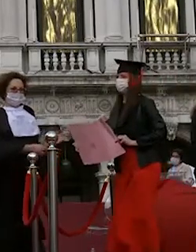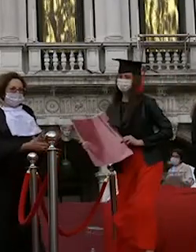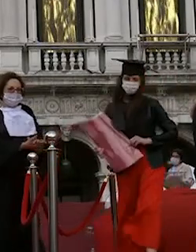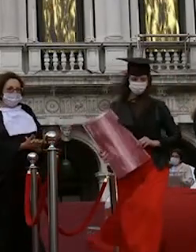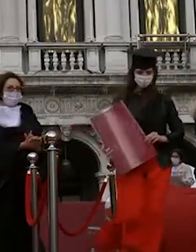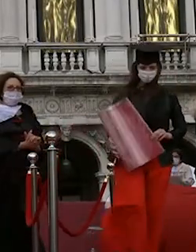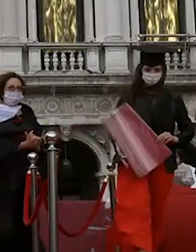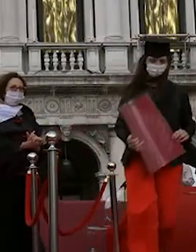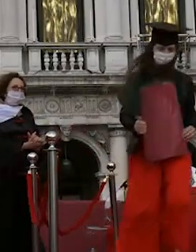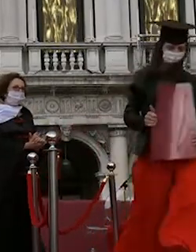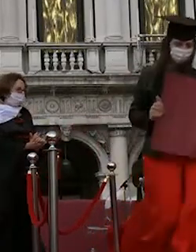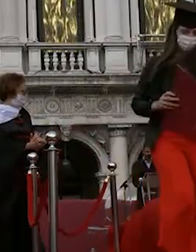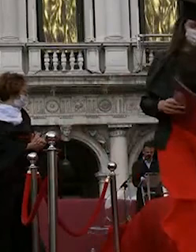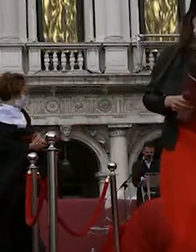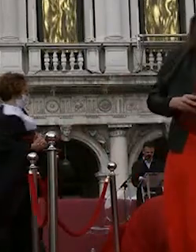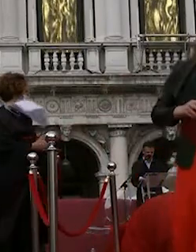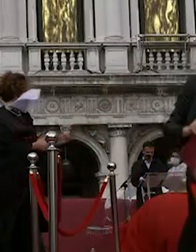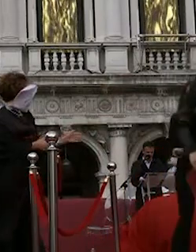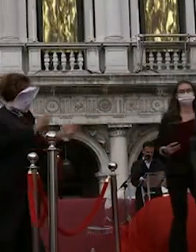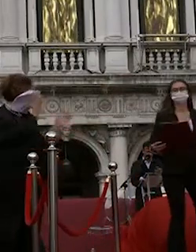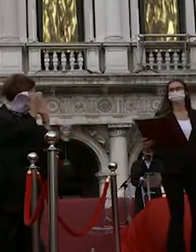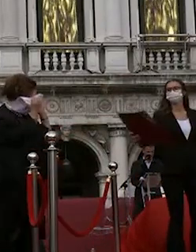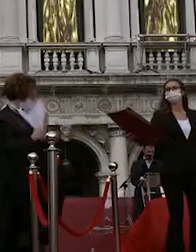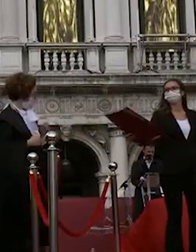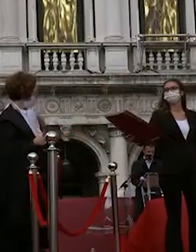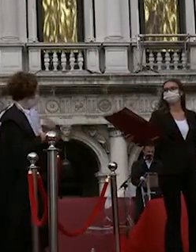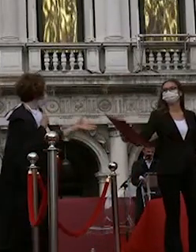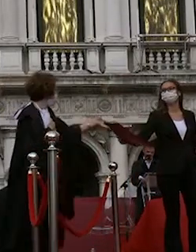daria fanara nicola rossi